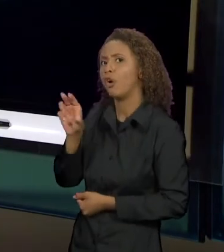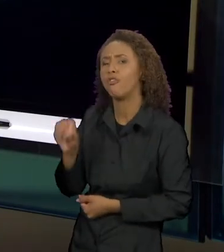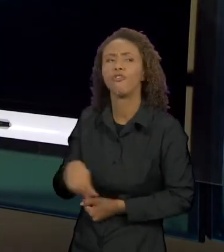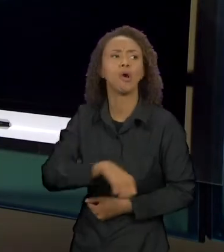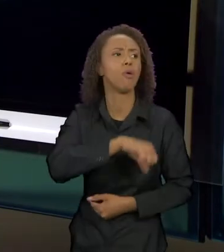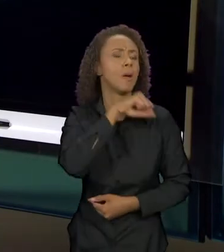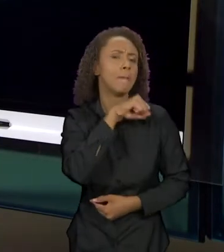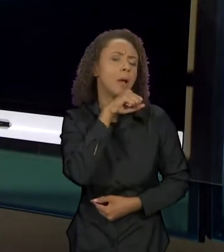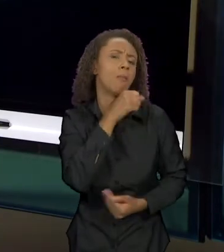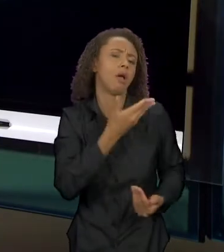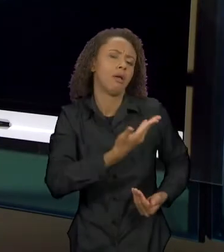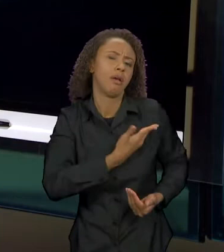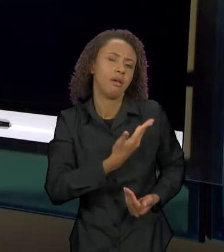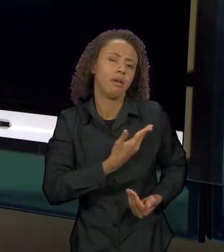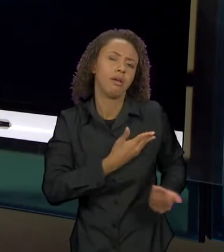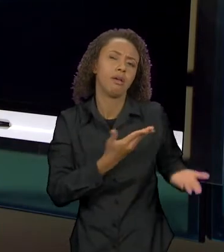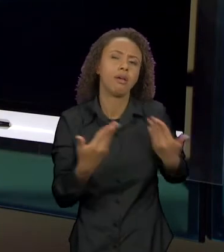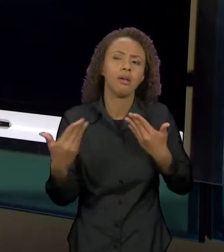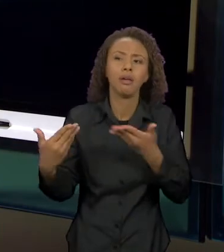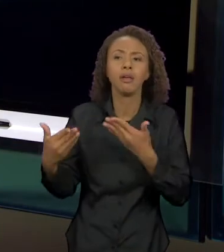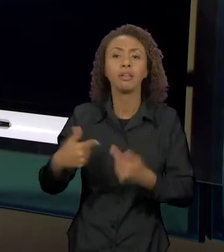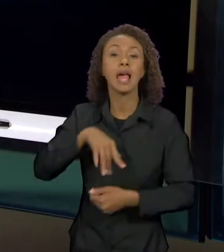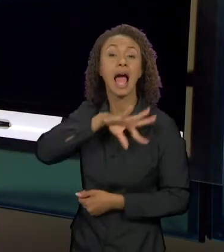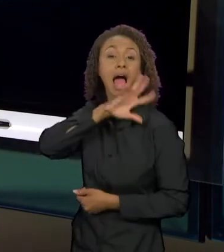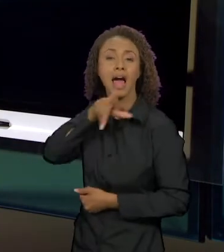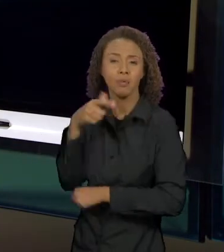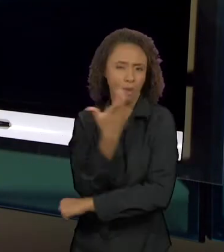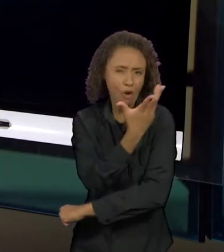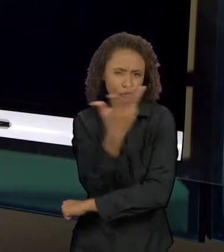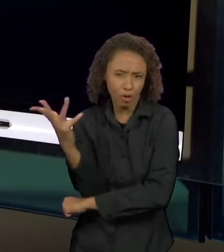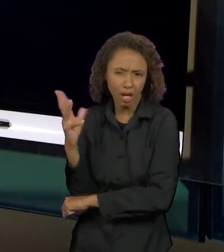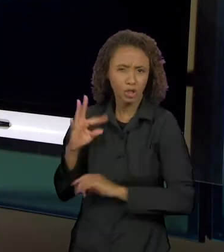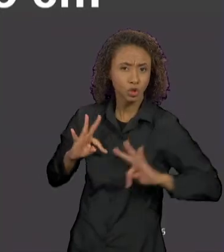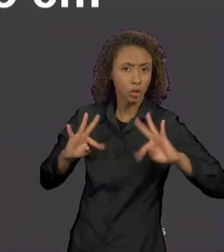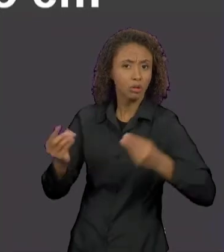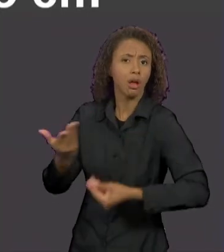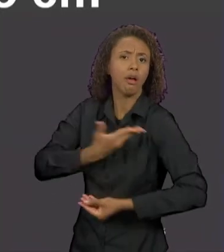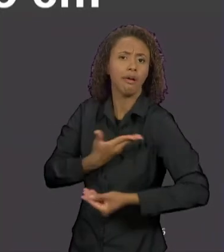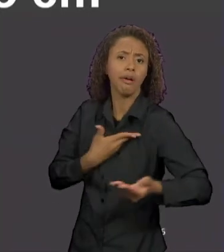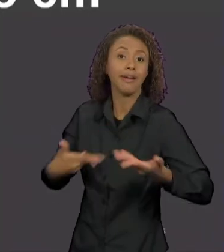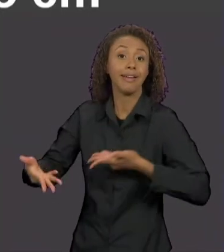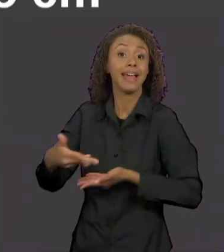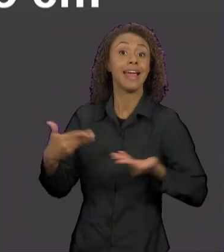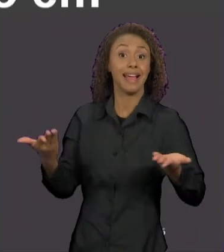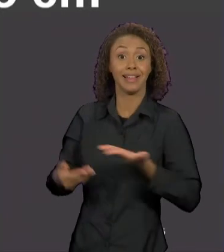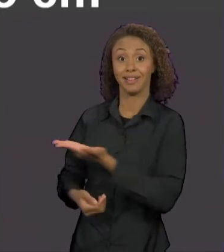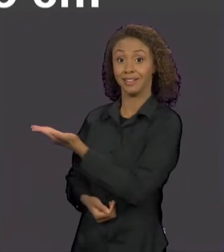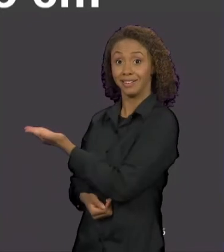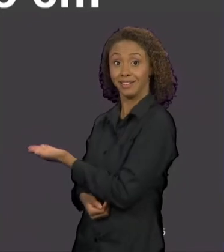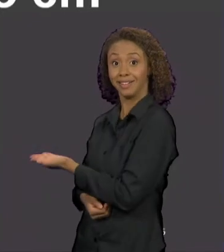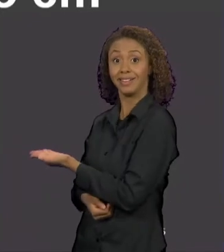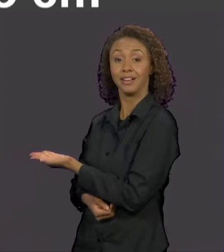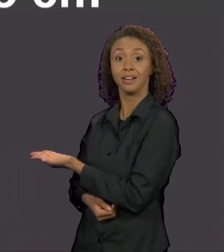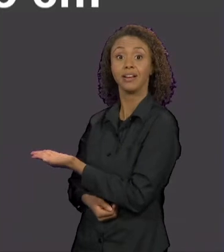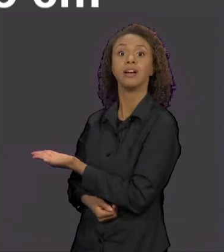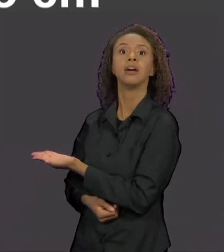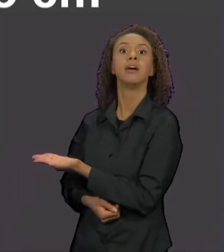DA FLORESTA E AQUI A GENTE TEM TAMBÉM NESSA NESSE RECORTE QUE EU TRAGO PARA VOCÊS A MARCA EXPLÍCITA